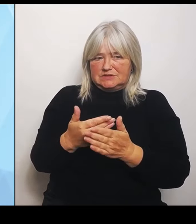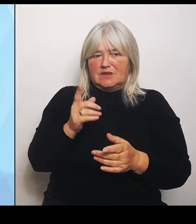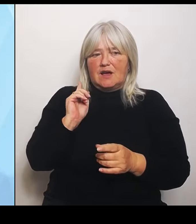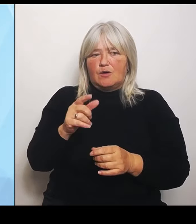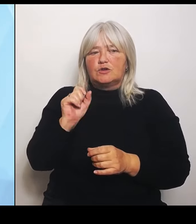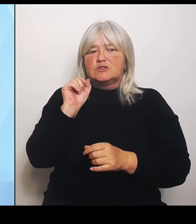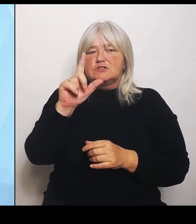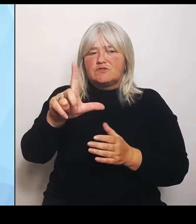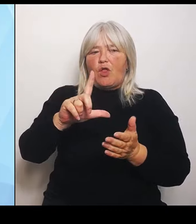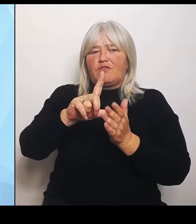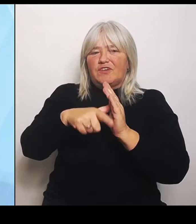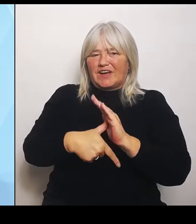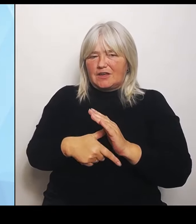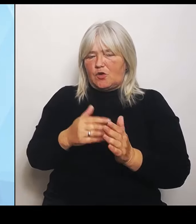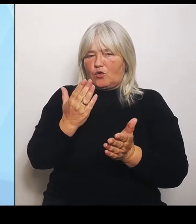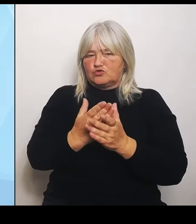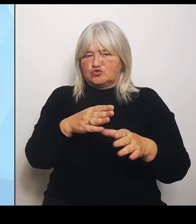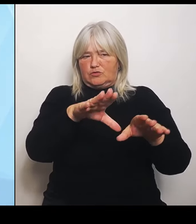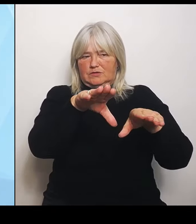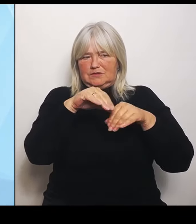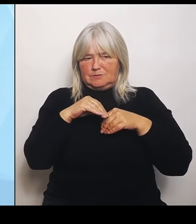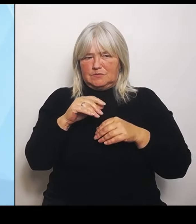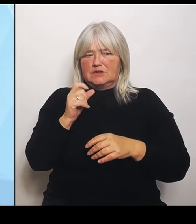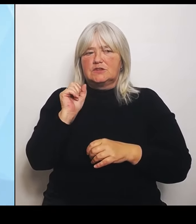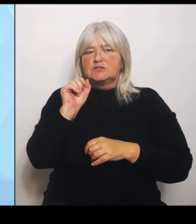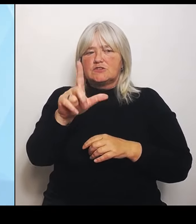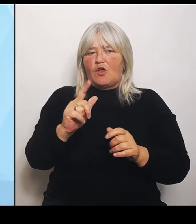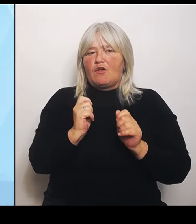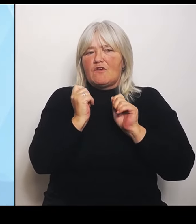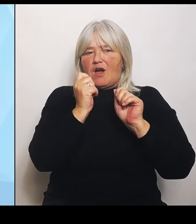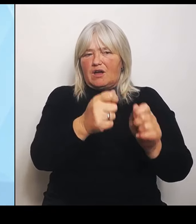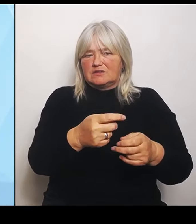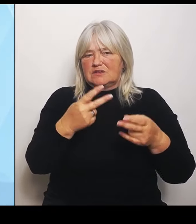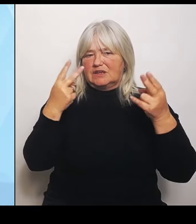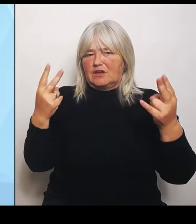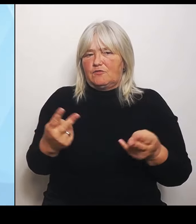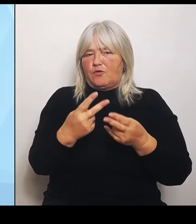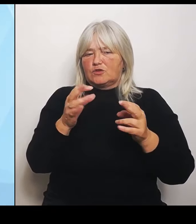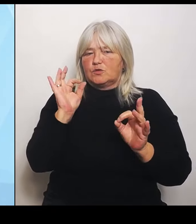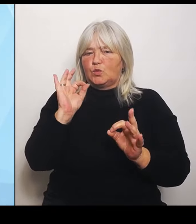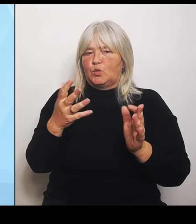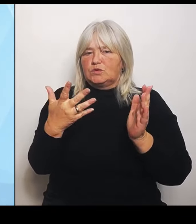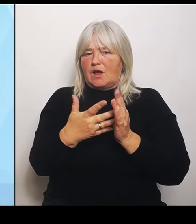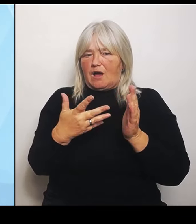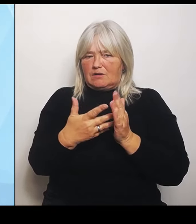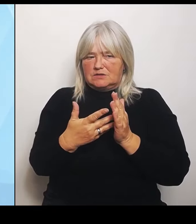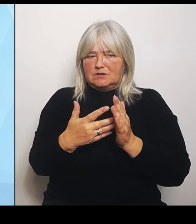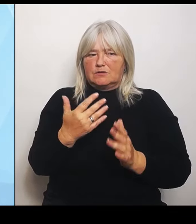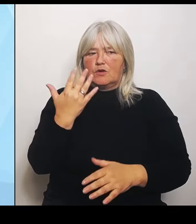Förderung dieser Gutachten und fünf davon werden bereits gerade umgesetzt. Fünftens ist die Anpassung